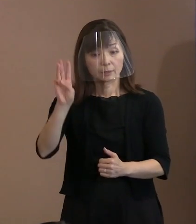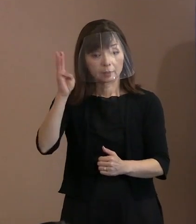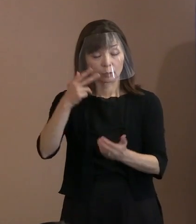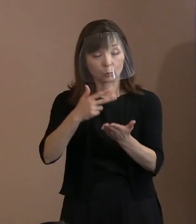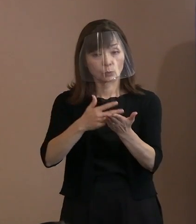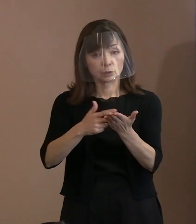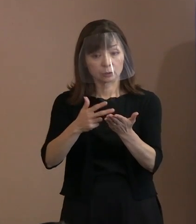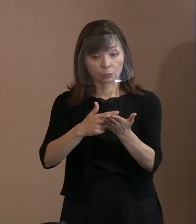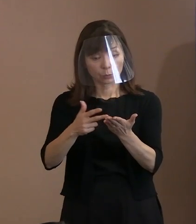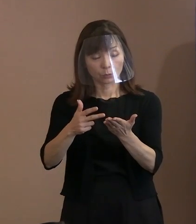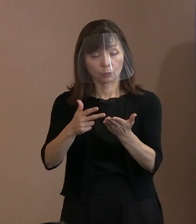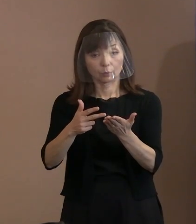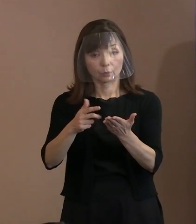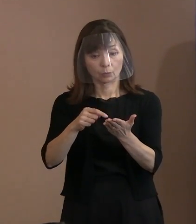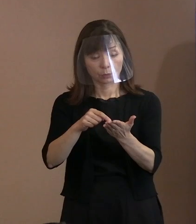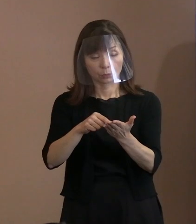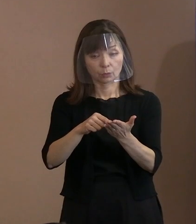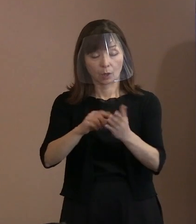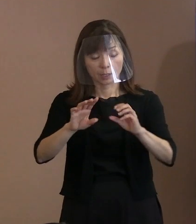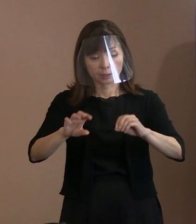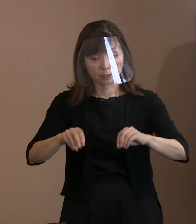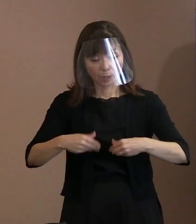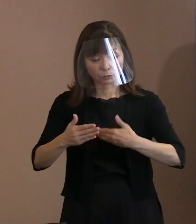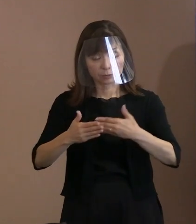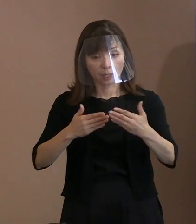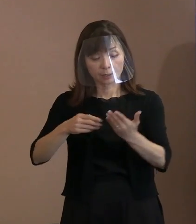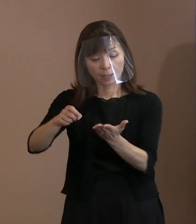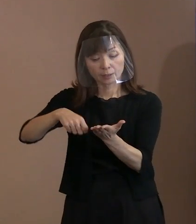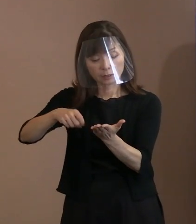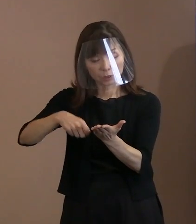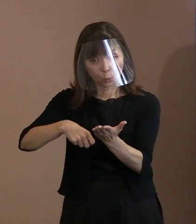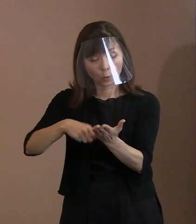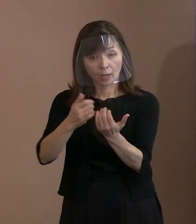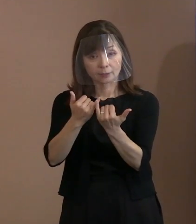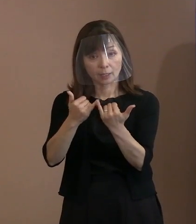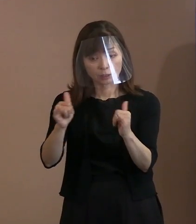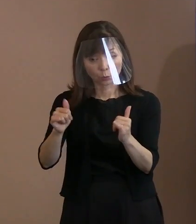被爆体験記を書かれた方のコメントを 付しておりますので､